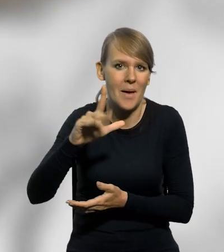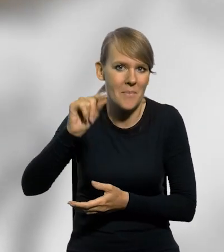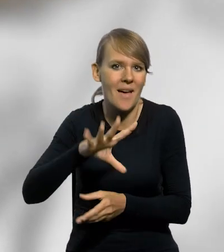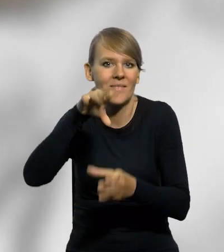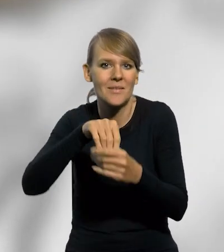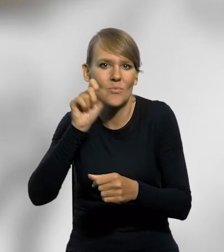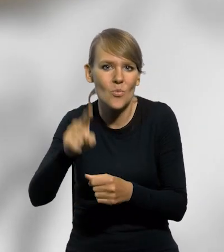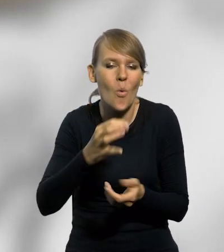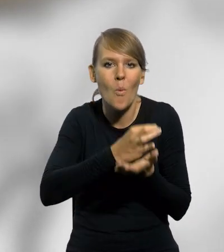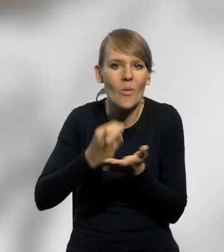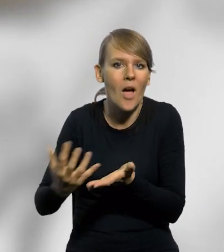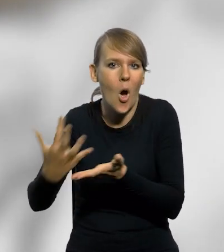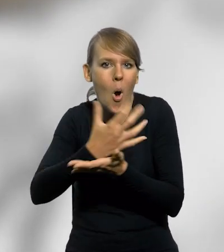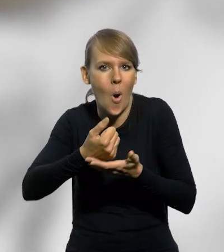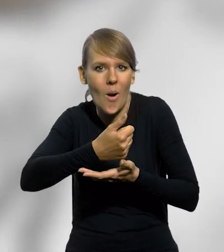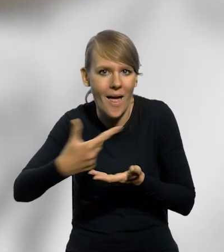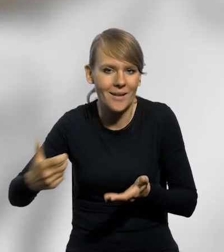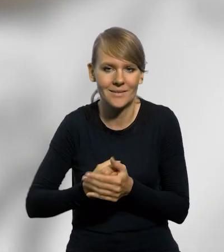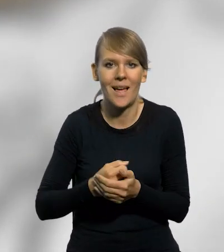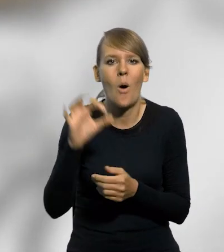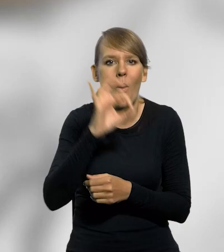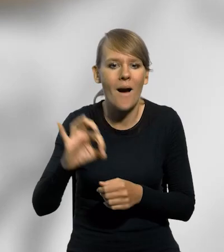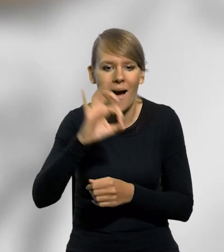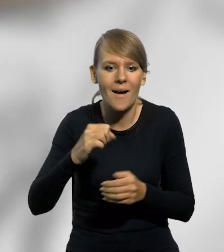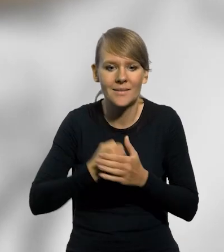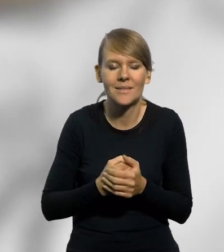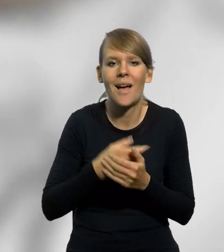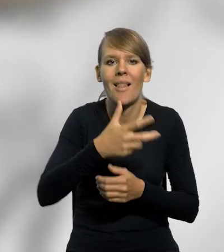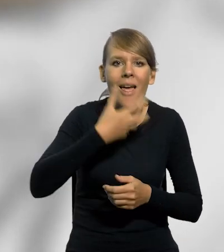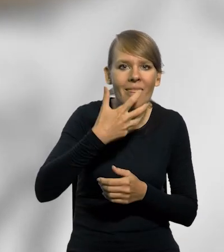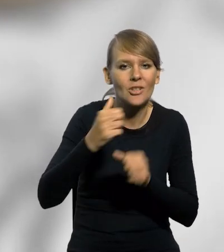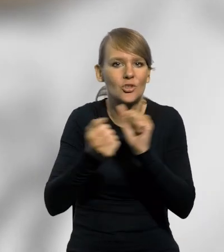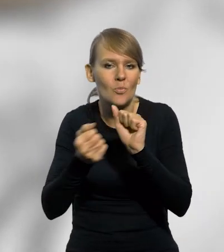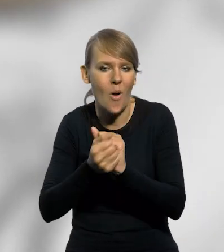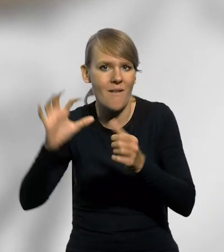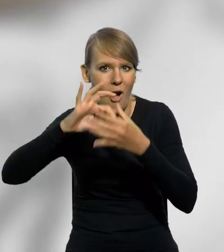znajdują się także monety kolekcjonerskie wyemitowane z okazji letnich i zimowych igrzysk olimpijskich.